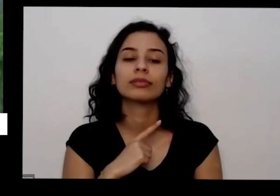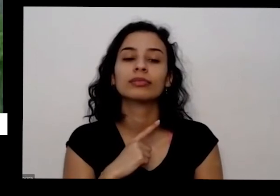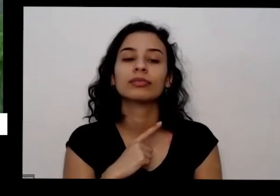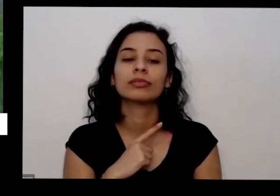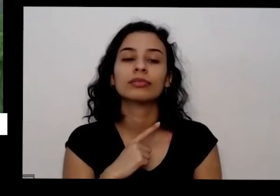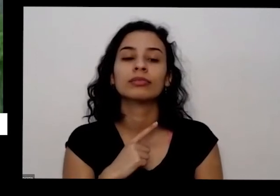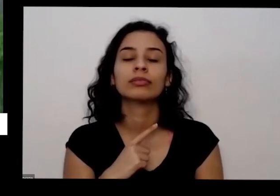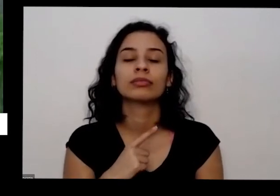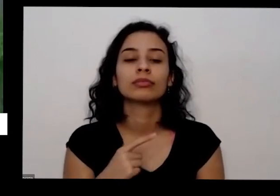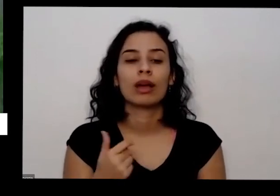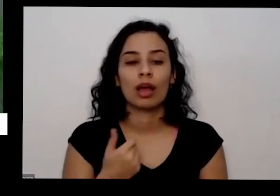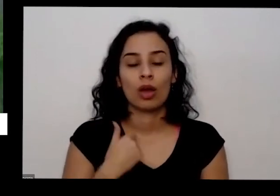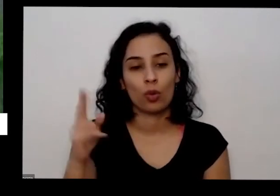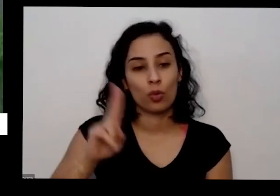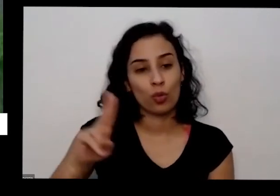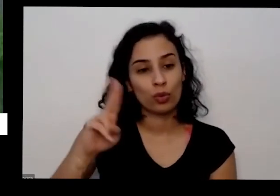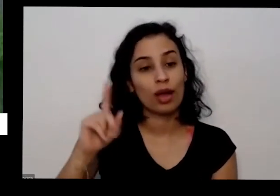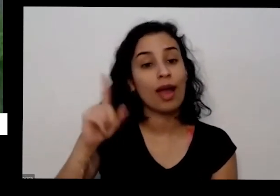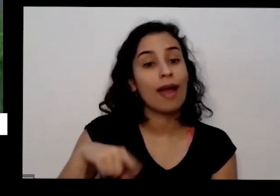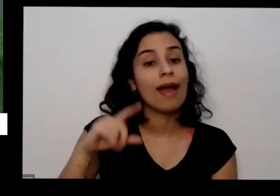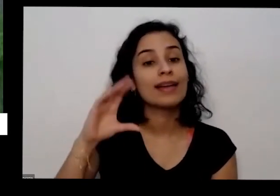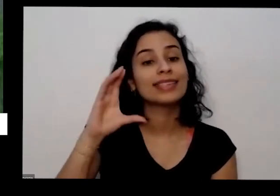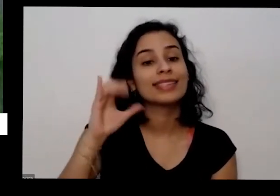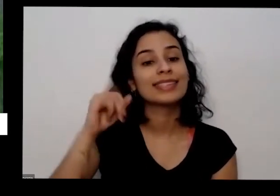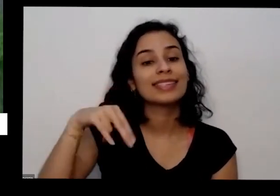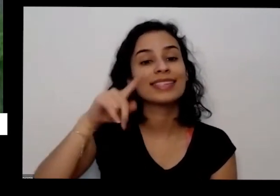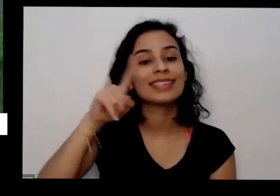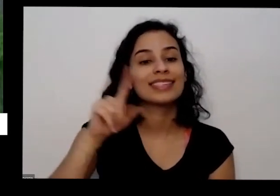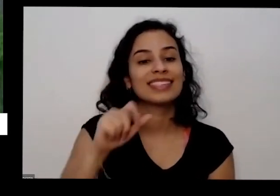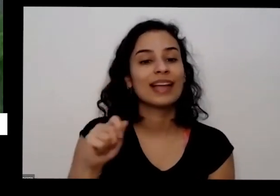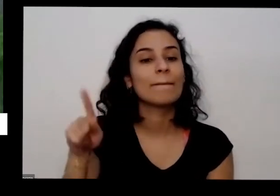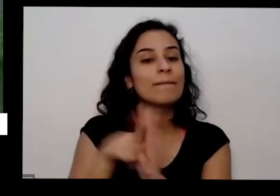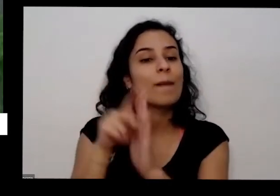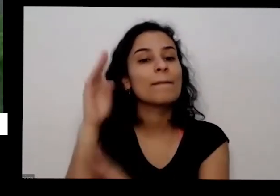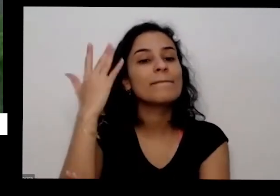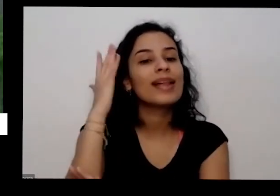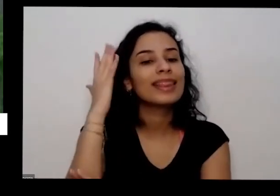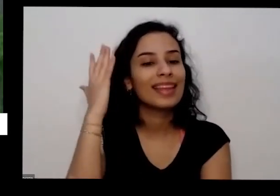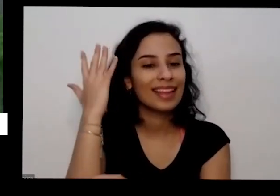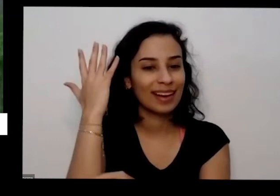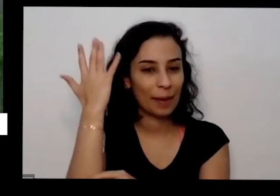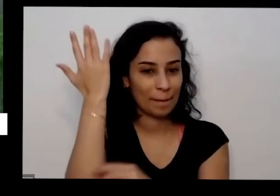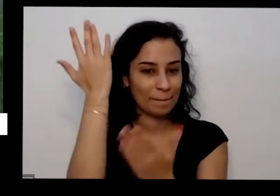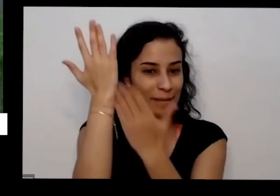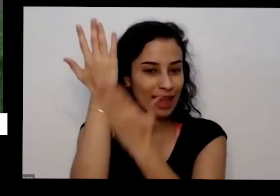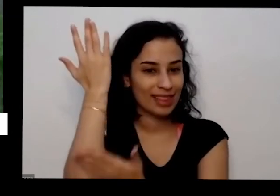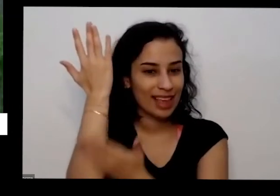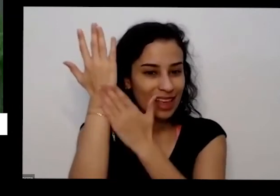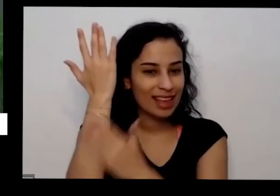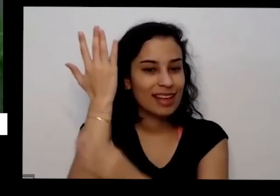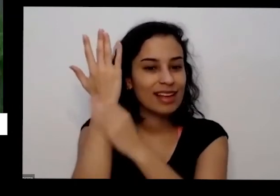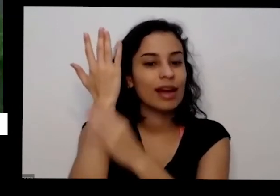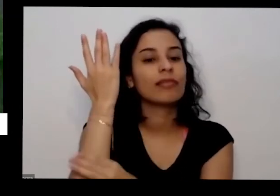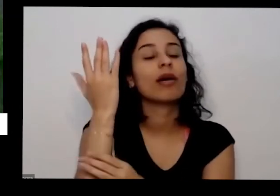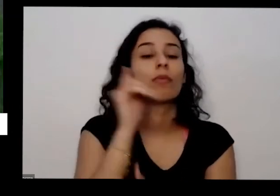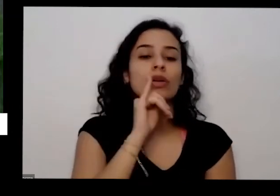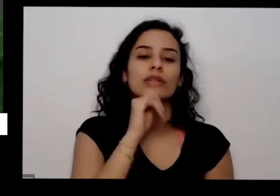utilizando é cinza de madeira eu gente consegue cinza de madeira agora onde tem festa junina por